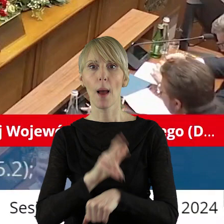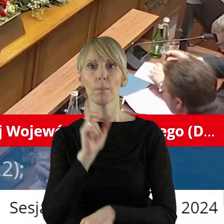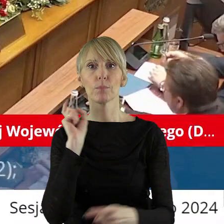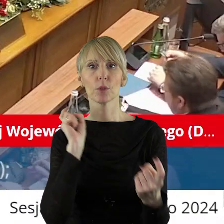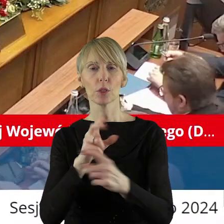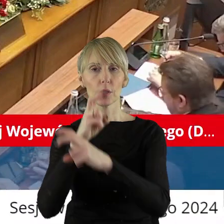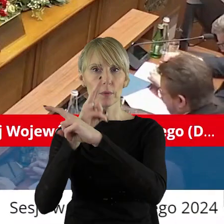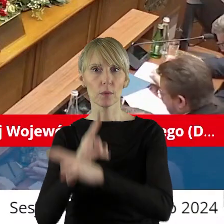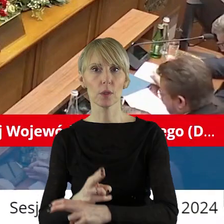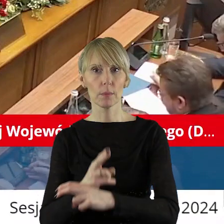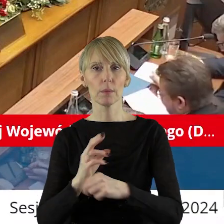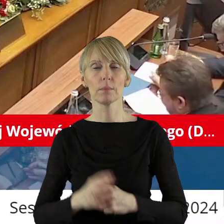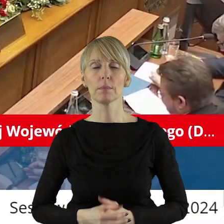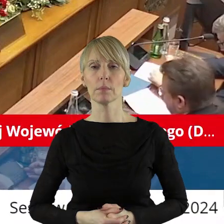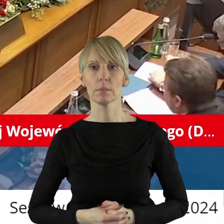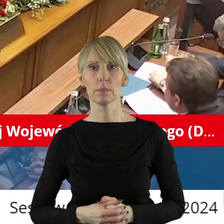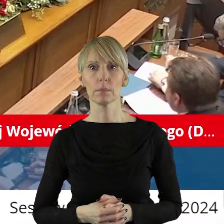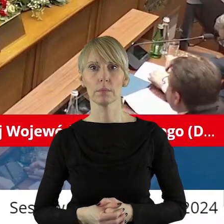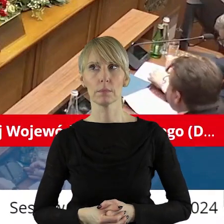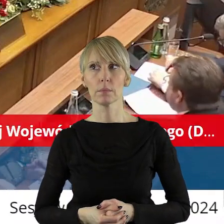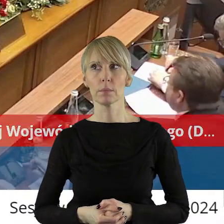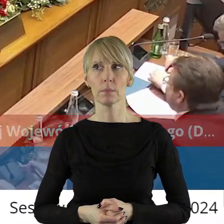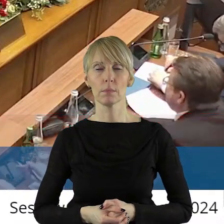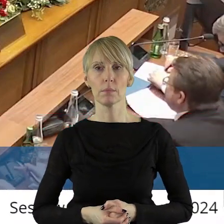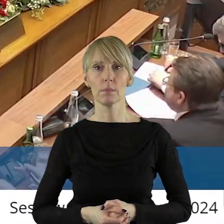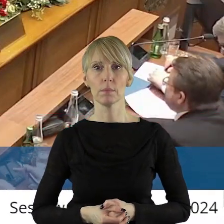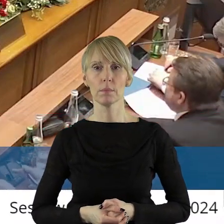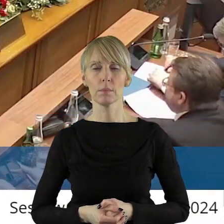kto jest przeciw, kto się wstrzymał?